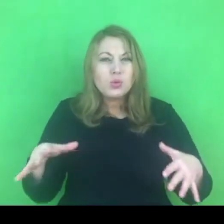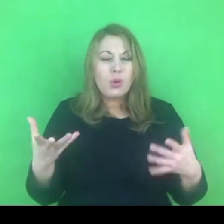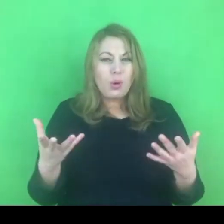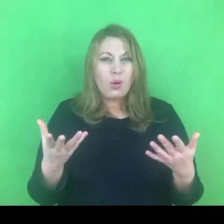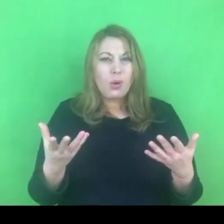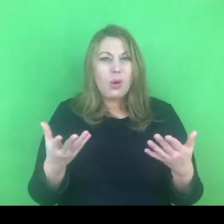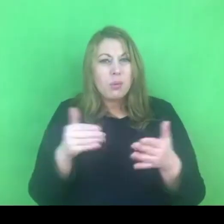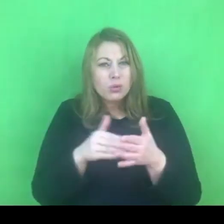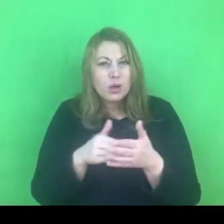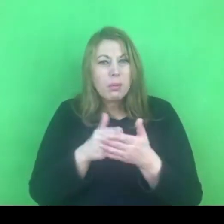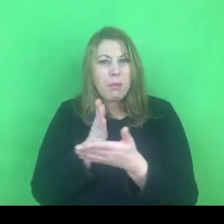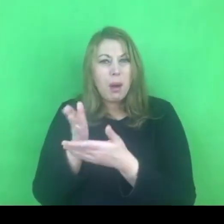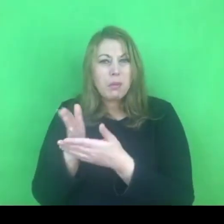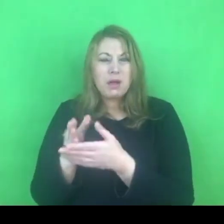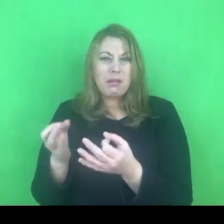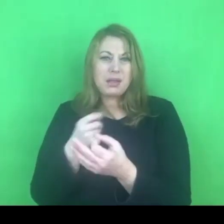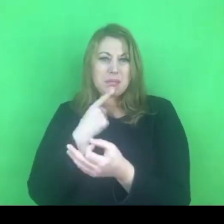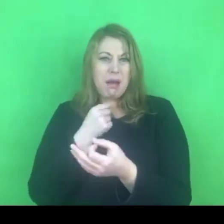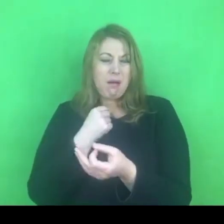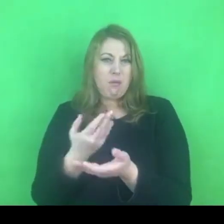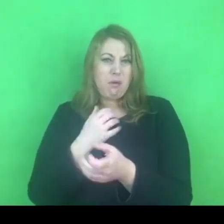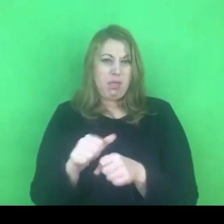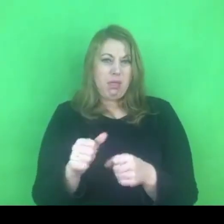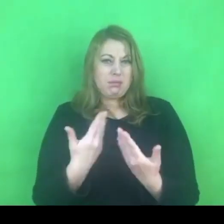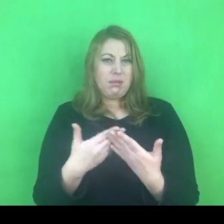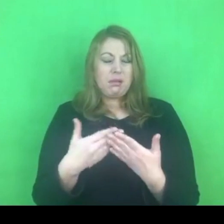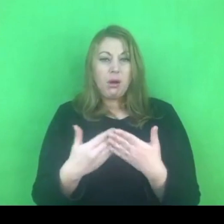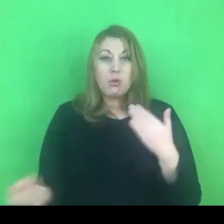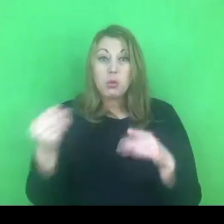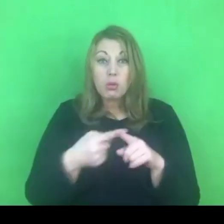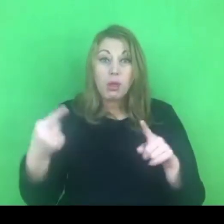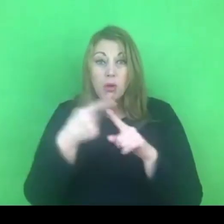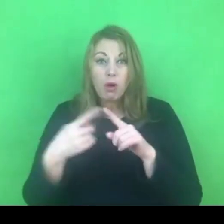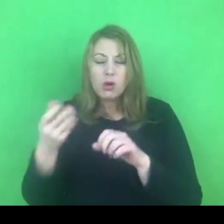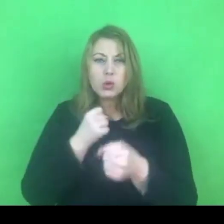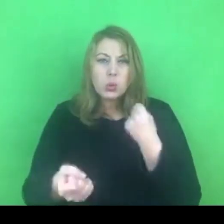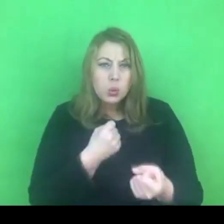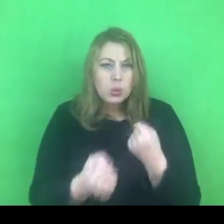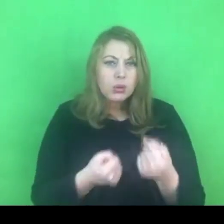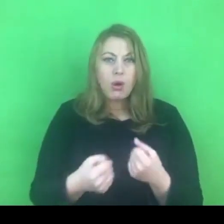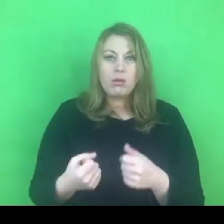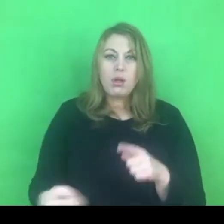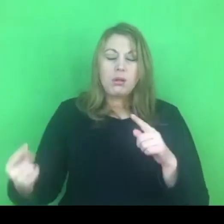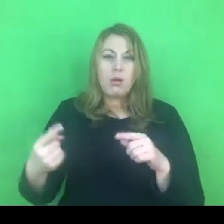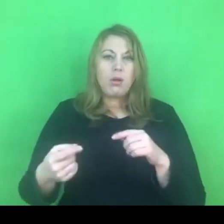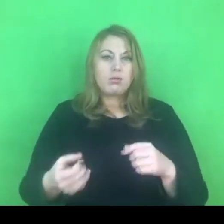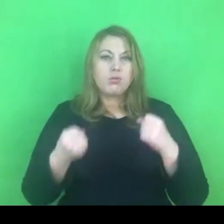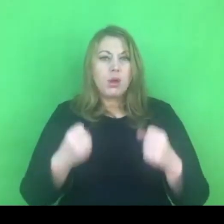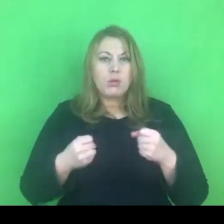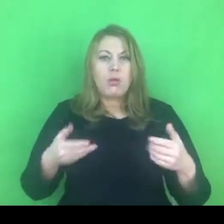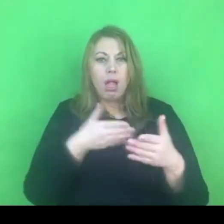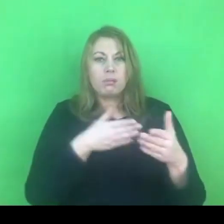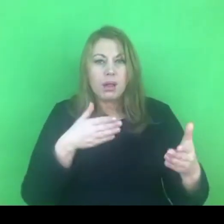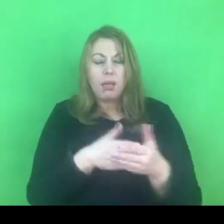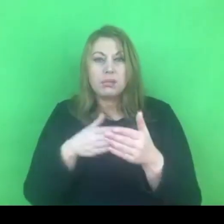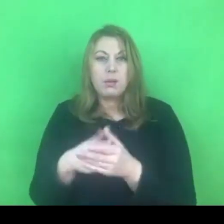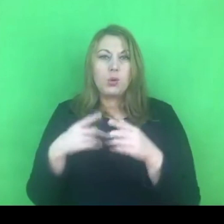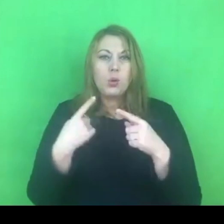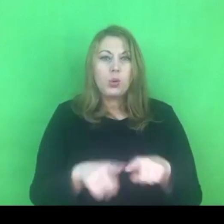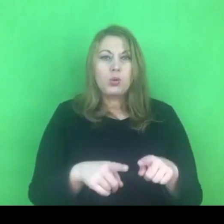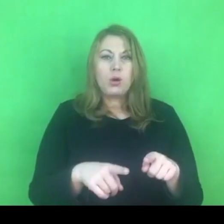Teraz jak jeszcze dodatkowo wprowadzamy zewnętrzne utrudnienie, czyli skracamy czas trwania tych programów,